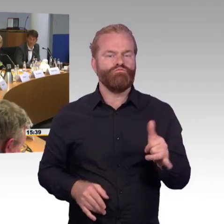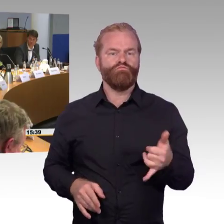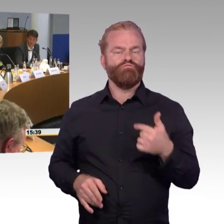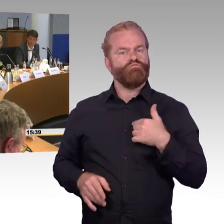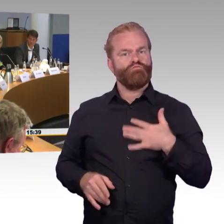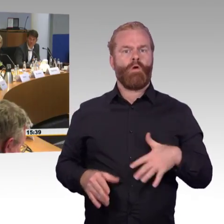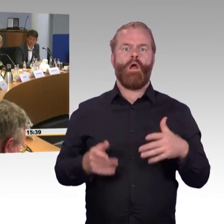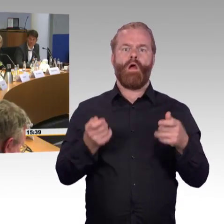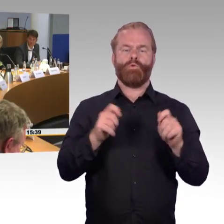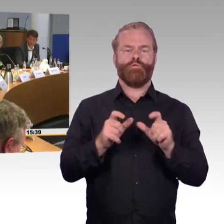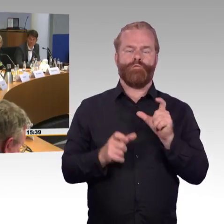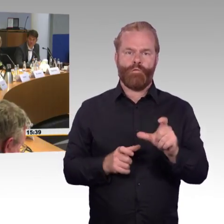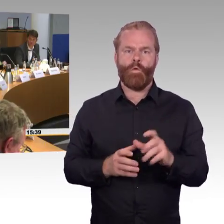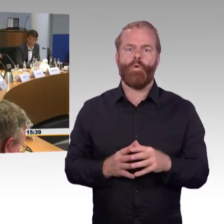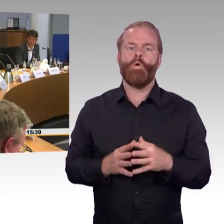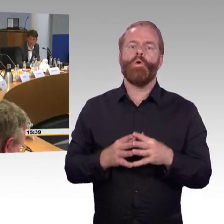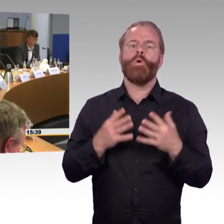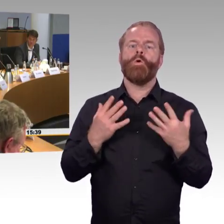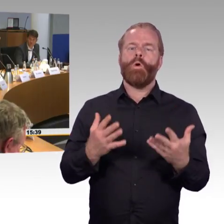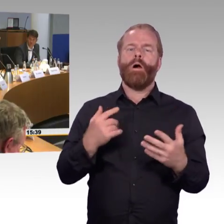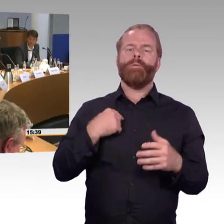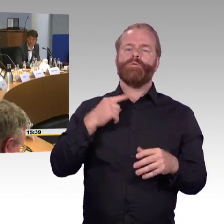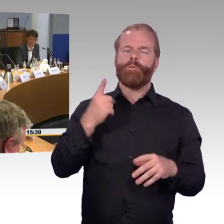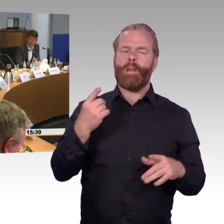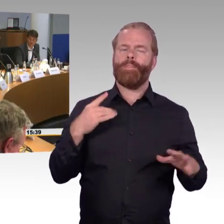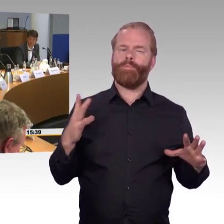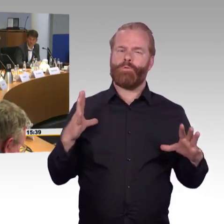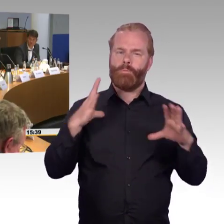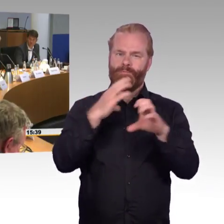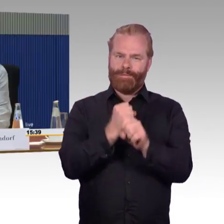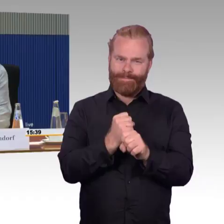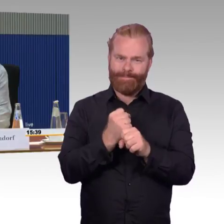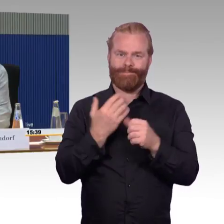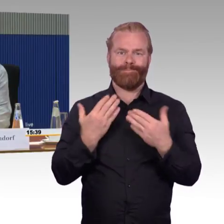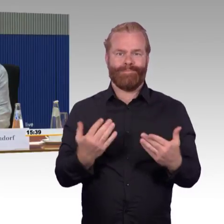der ja mit dem Rollstuhl auch hin und wieder unterwegs ist. Erst mal möchte ich feststellen,